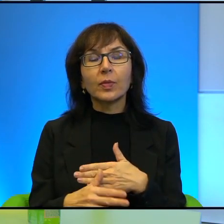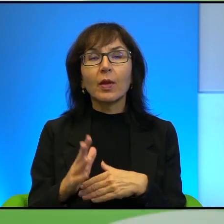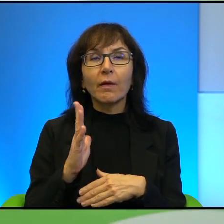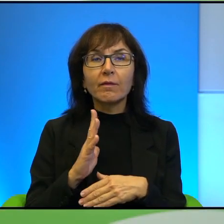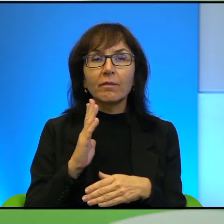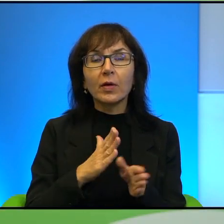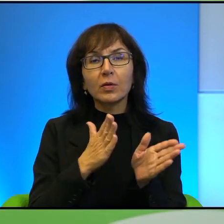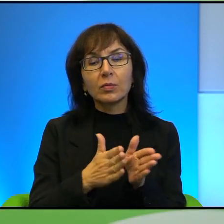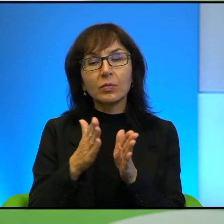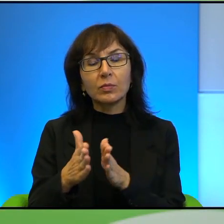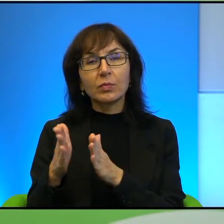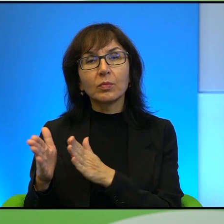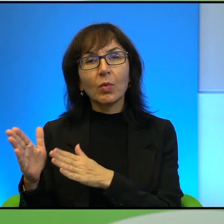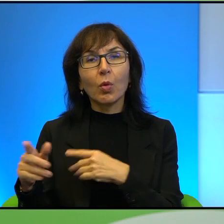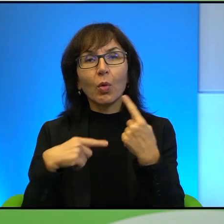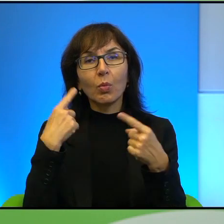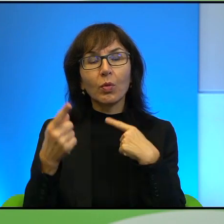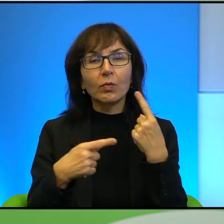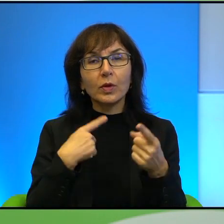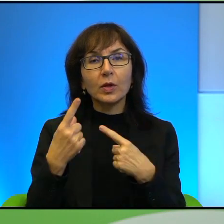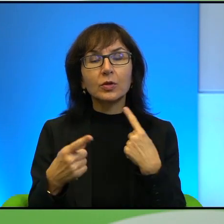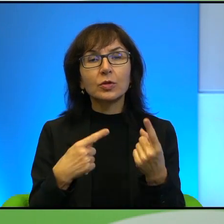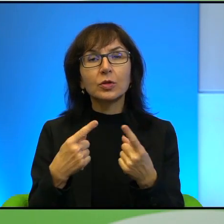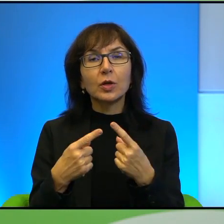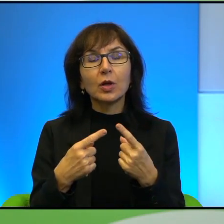mam wrażenie. W pewnym momencie już chyba,